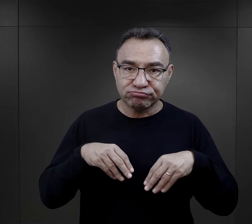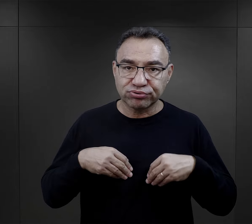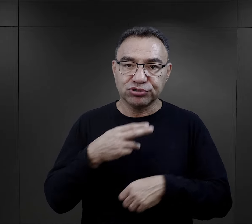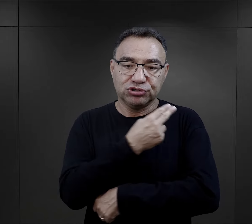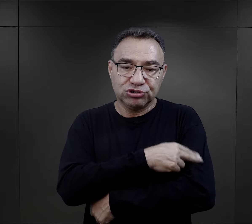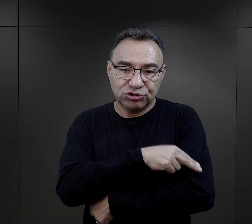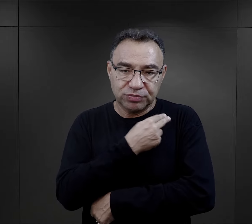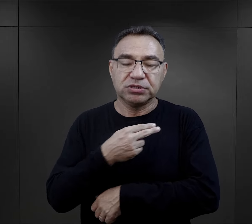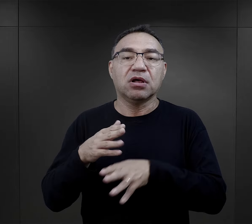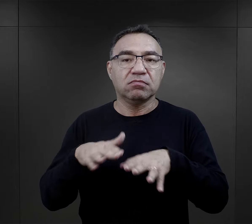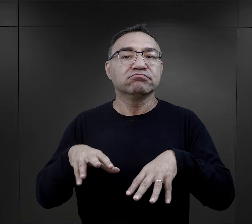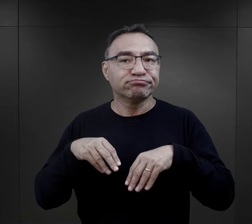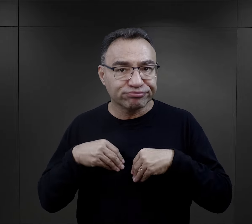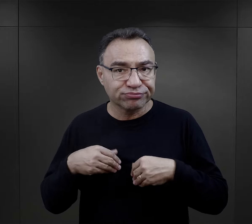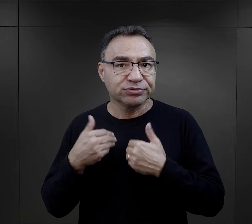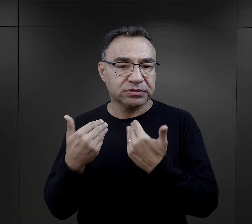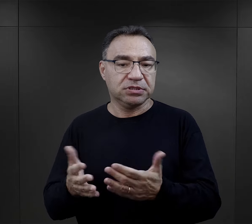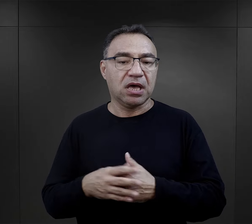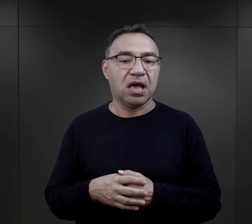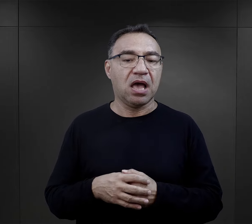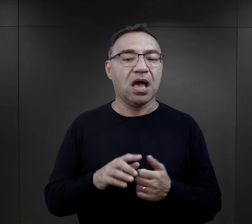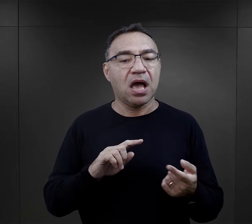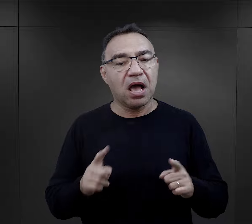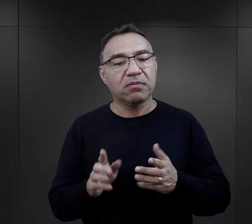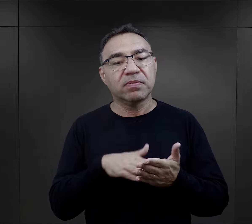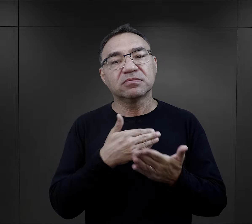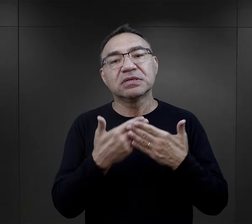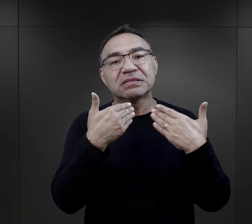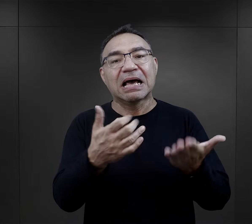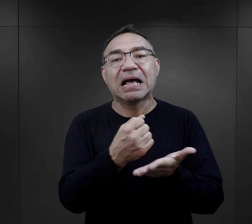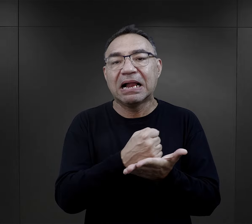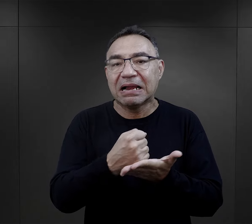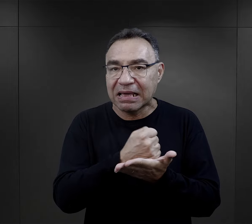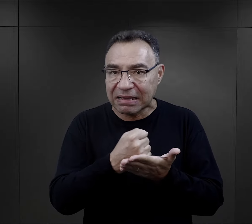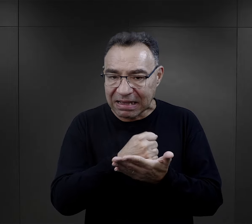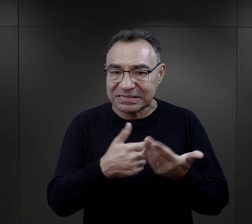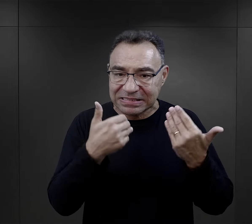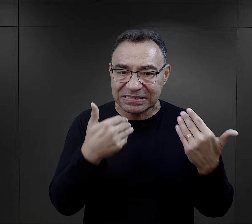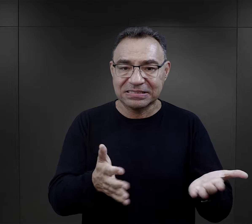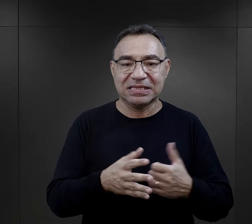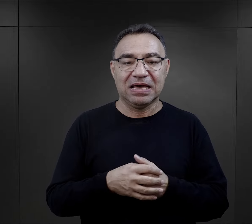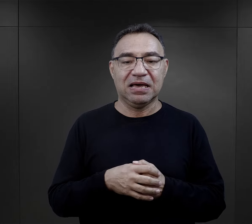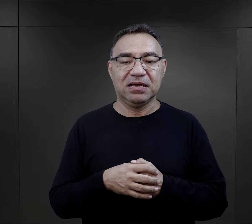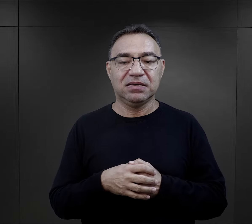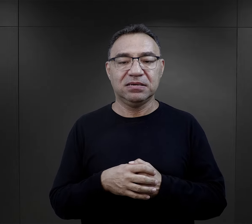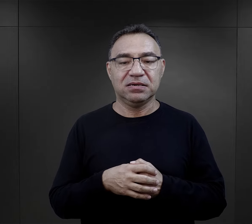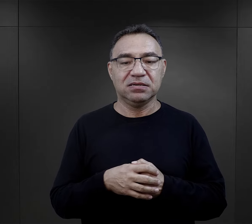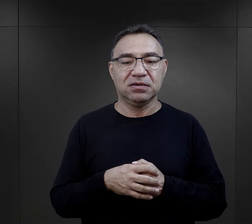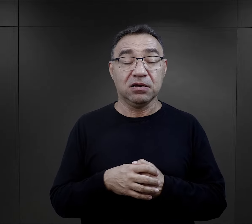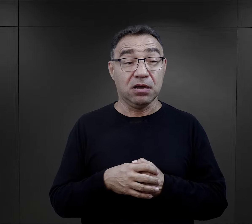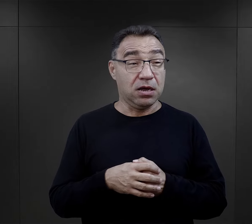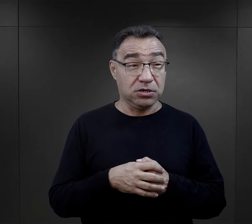możliwość przyjęcia do szpitala obozowego czy otrzymania jakiegoś lekarstwa.